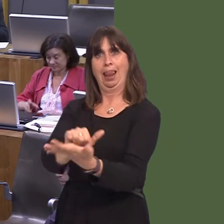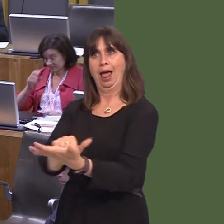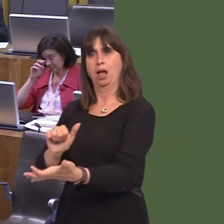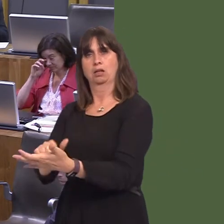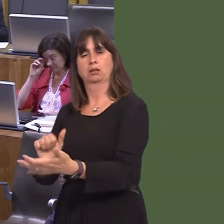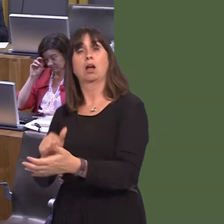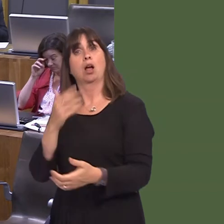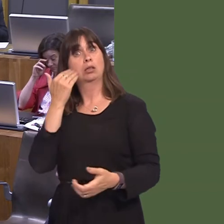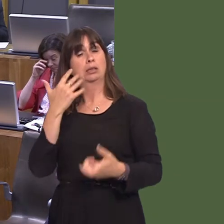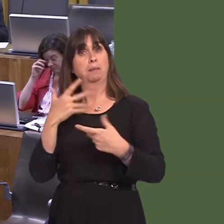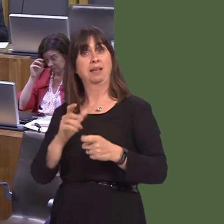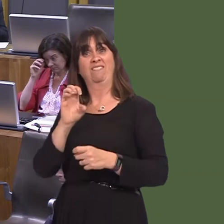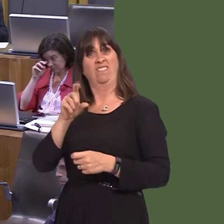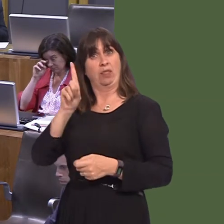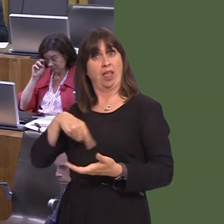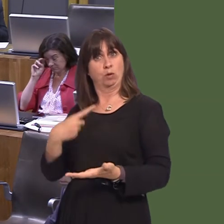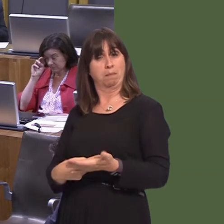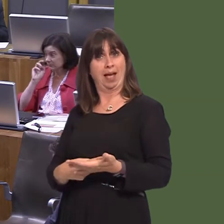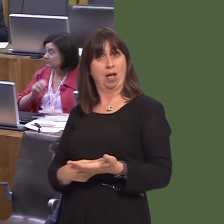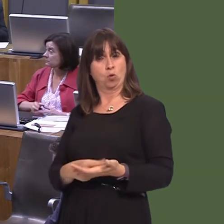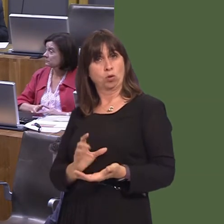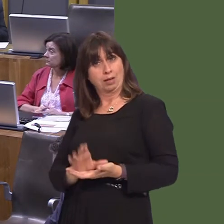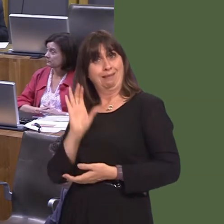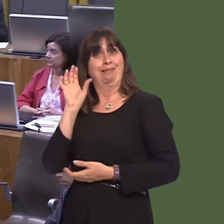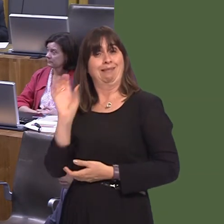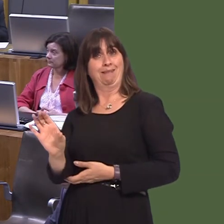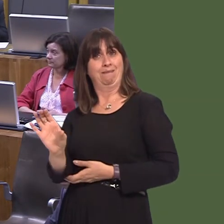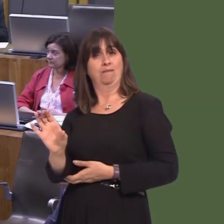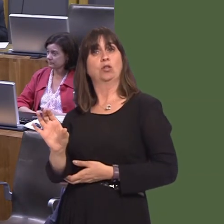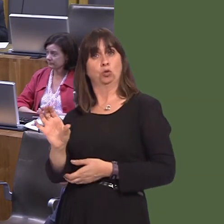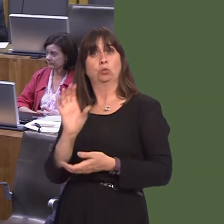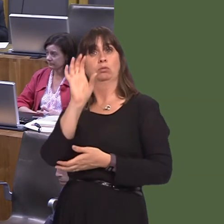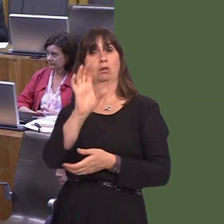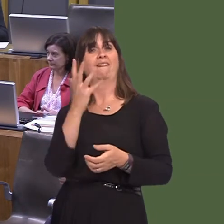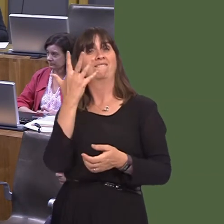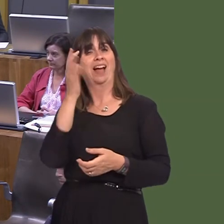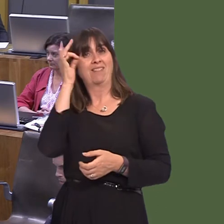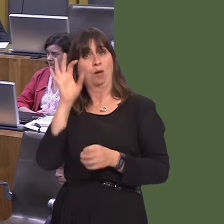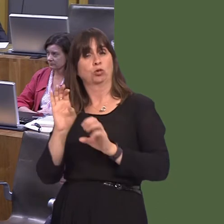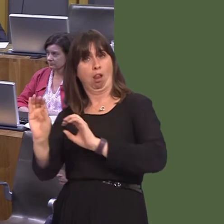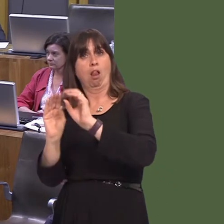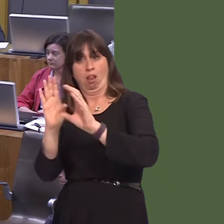recently awarded £50,000 to five councils via the green infrastructure funding scheme